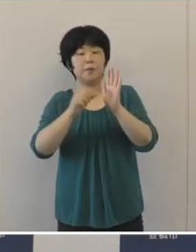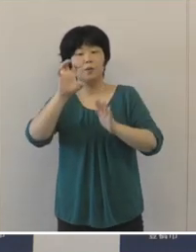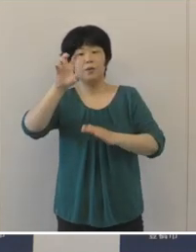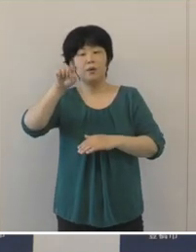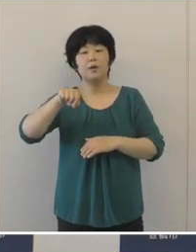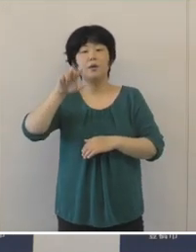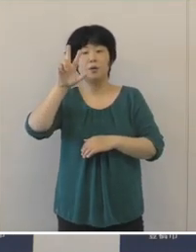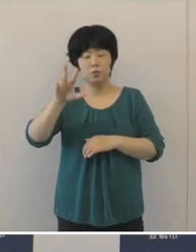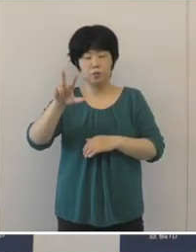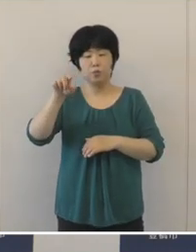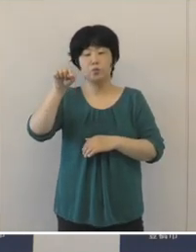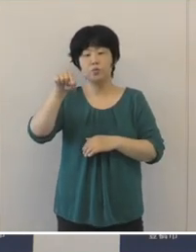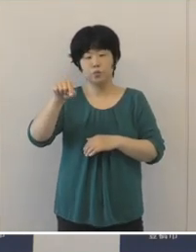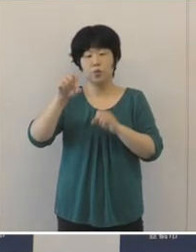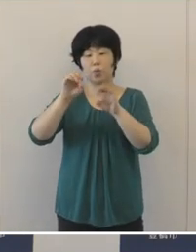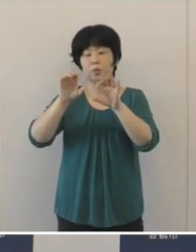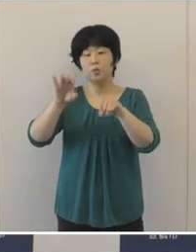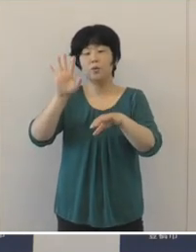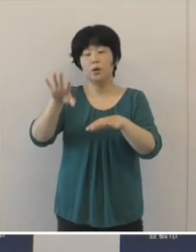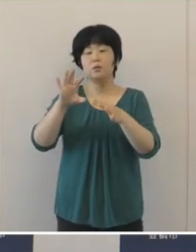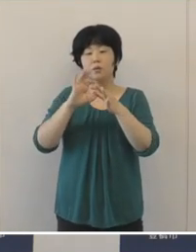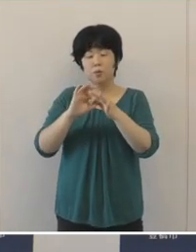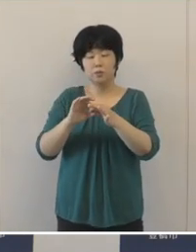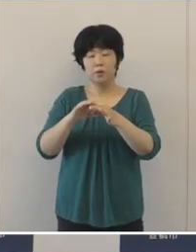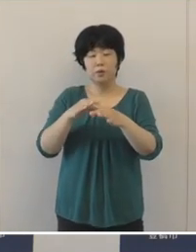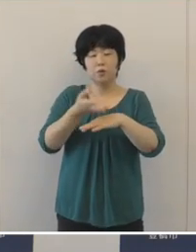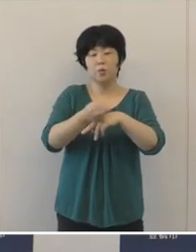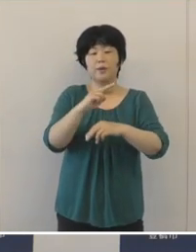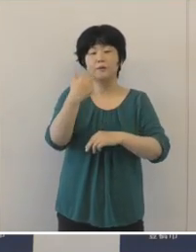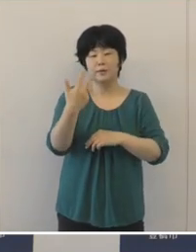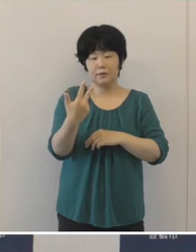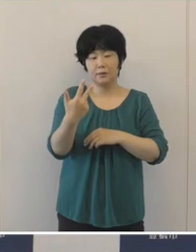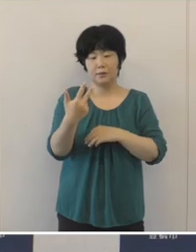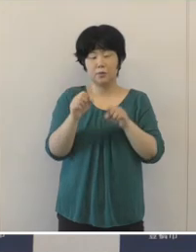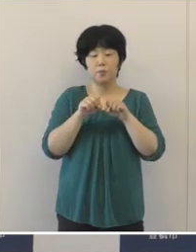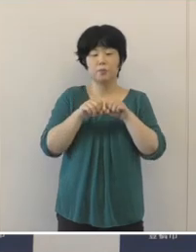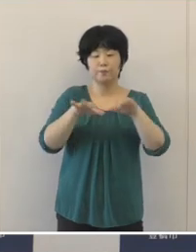本市の認知度向上などに向けた取り組みと して、